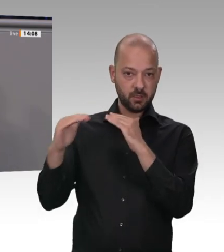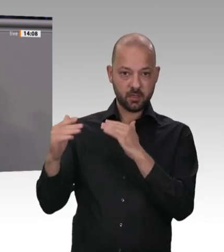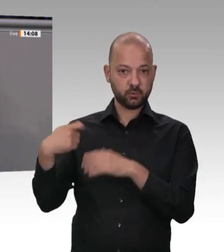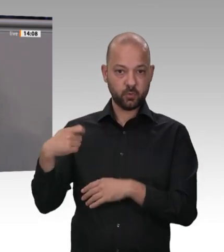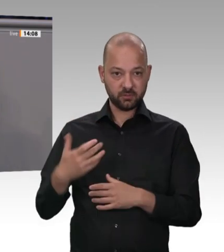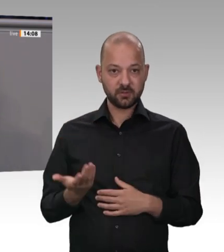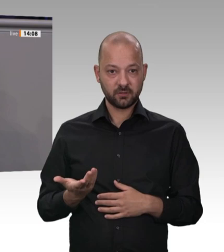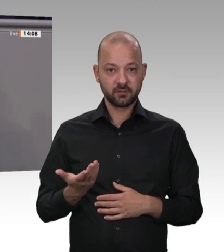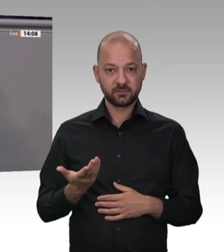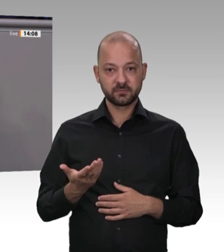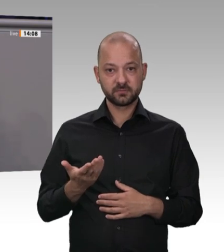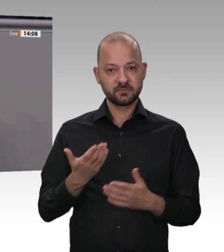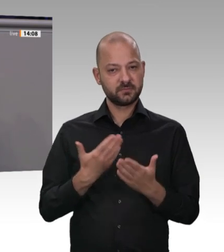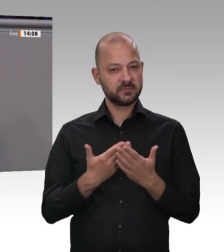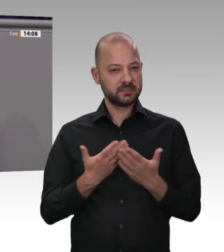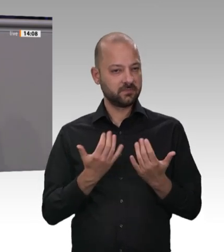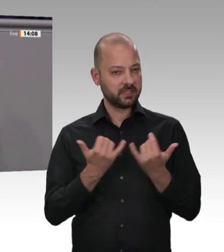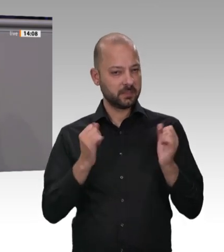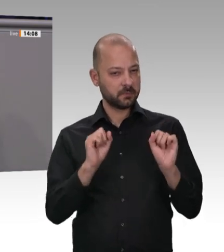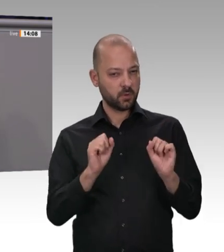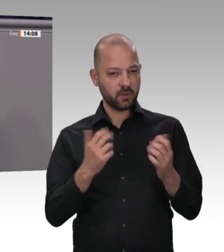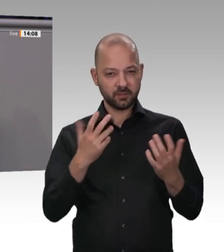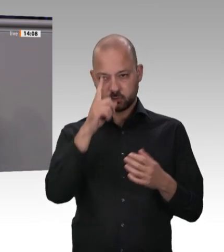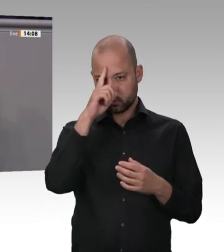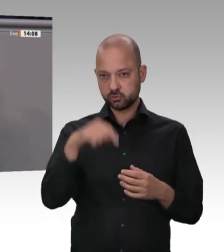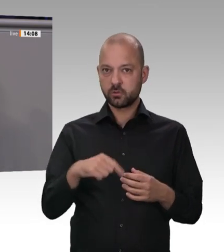wie Maschinen angemietet werden kann. Die Männer und